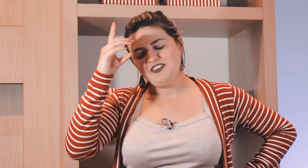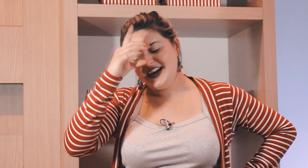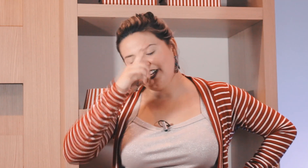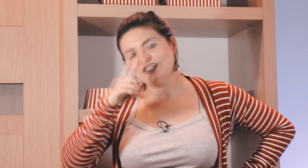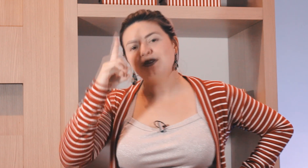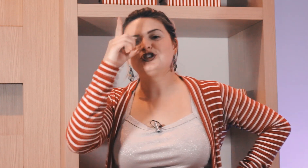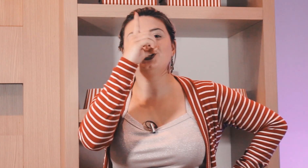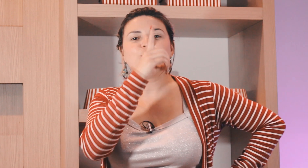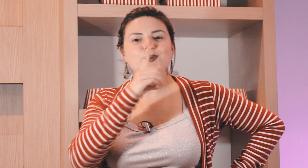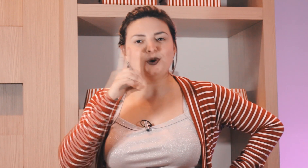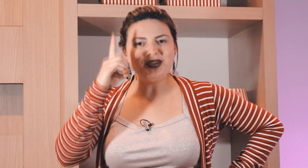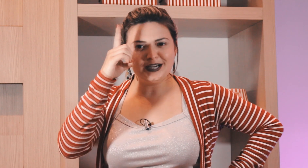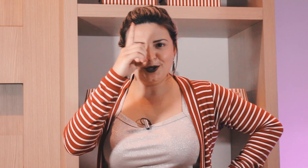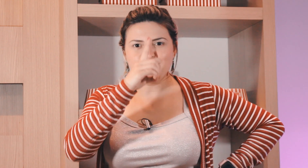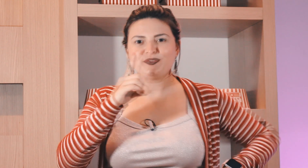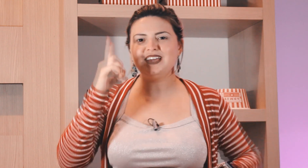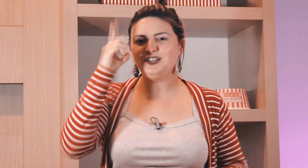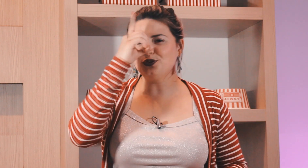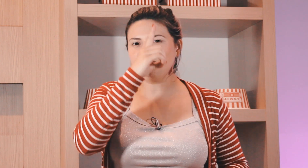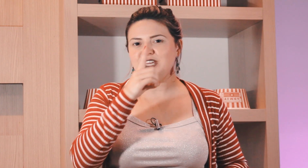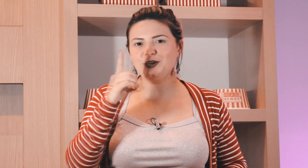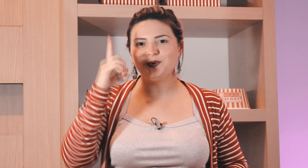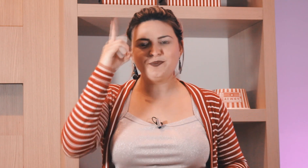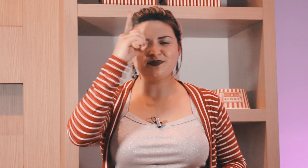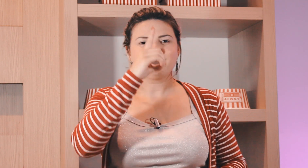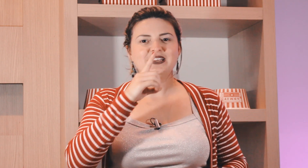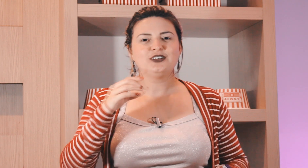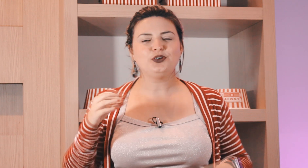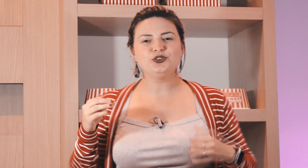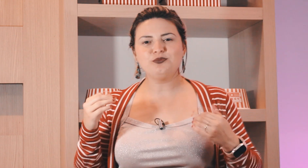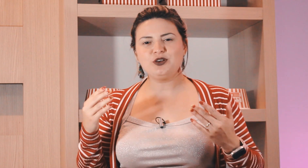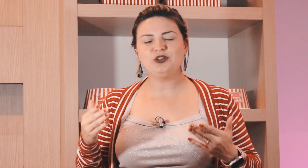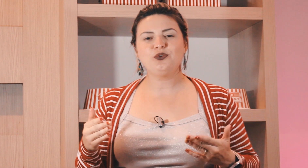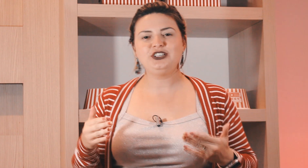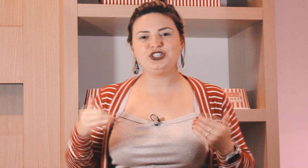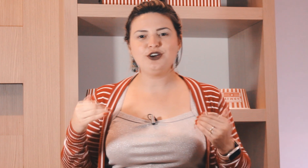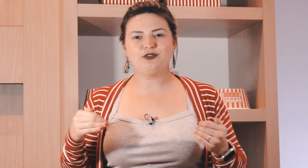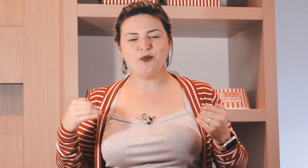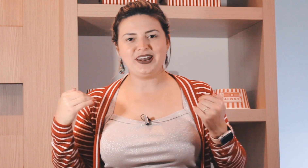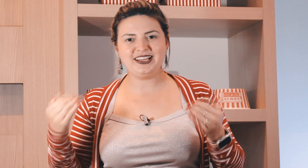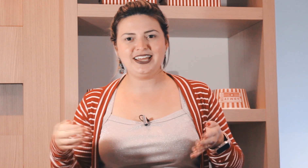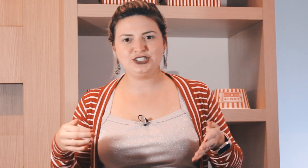da sexta-feira o sábado chegou e o domingão e aí no domingo todo domingo à noite eu vou para